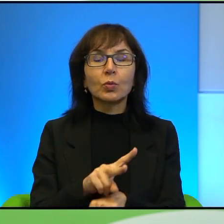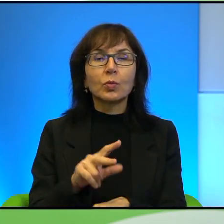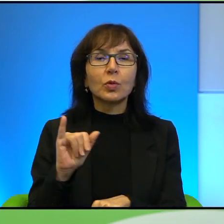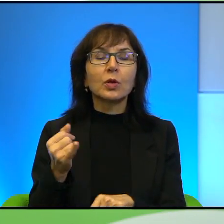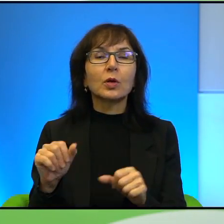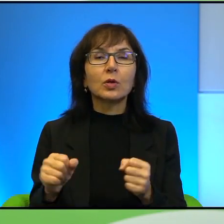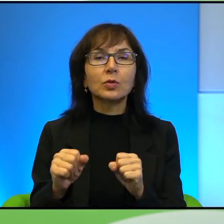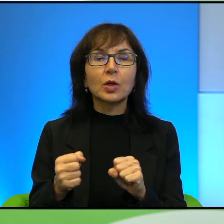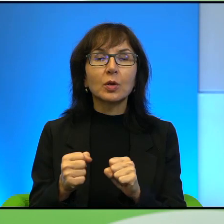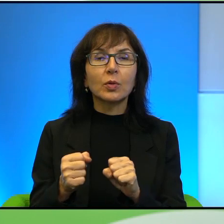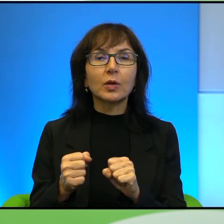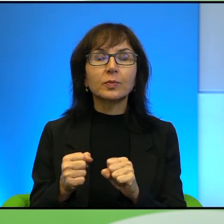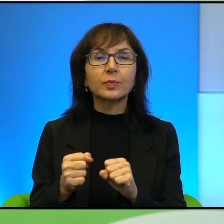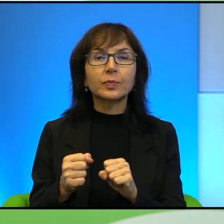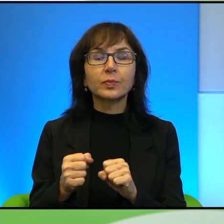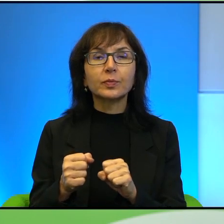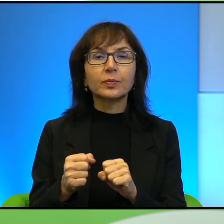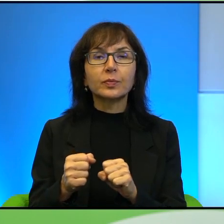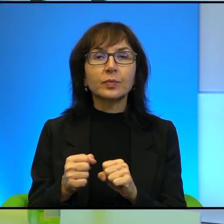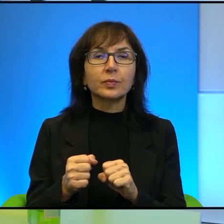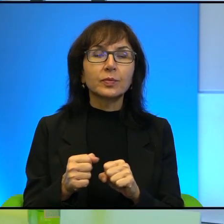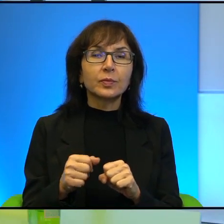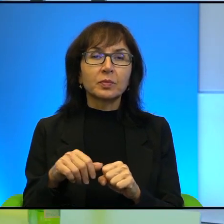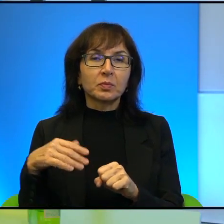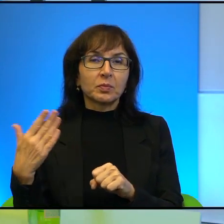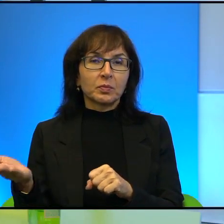Po palestyńskiej stronie też są. Wie Pani, to jest naprawdę,